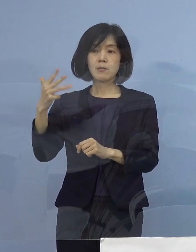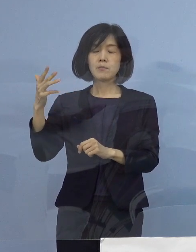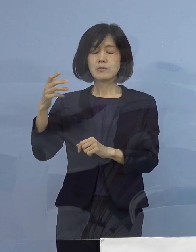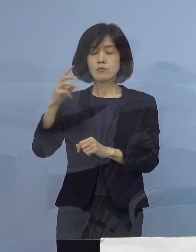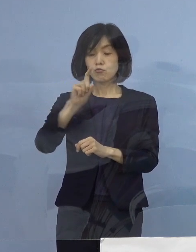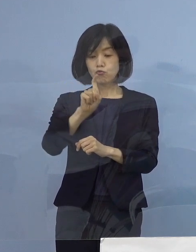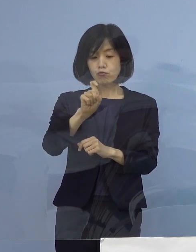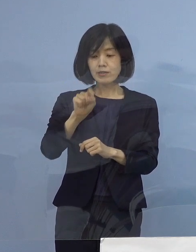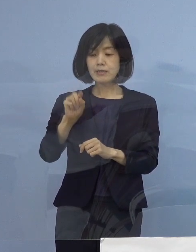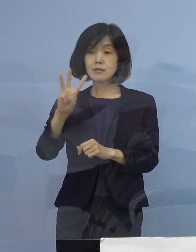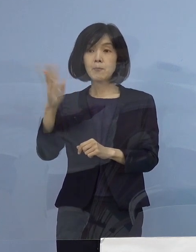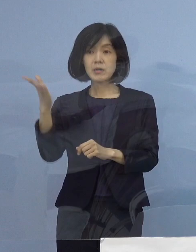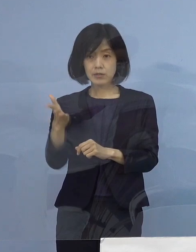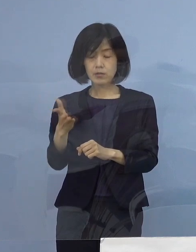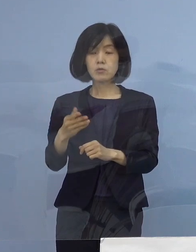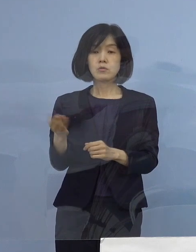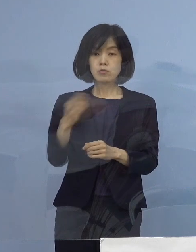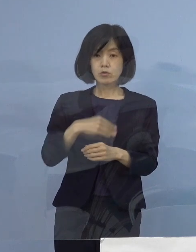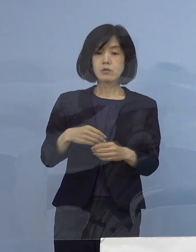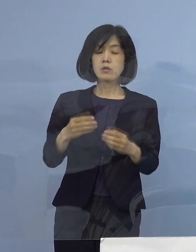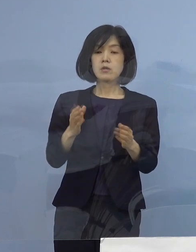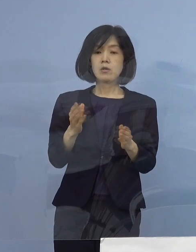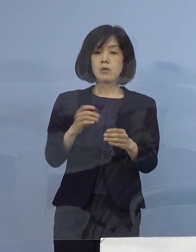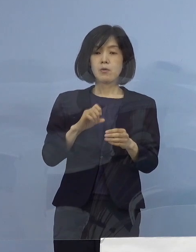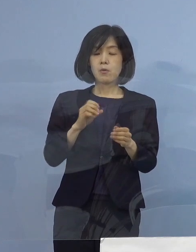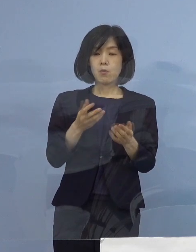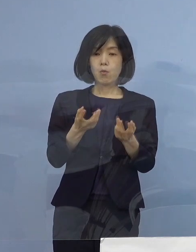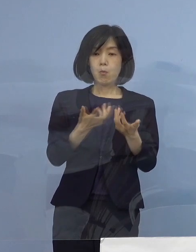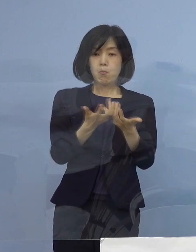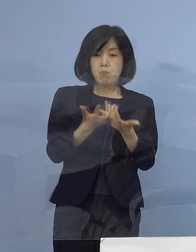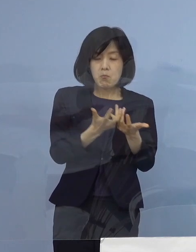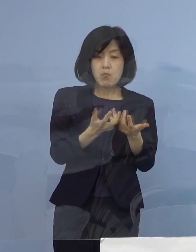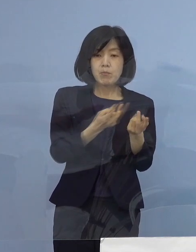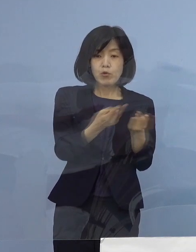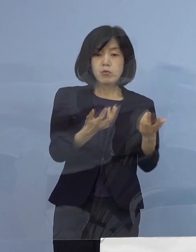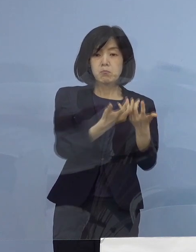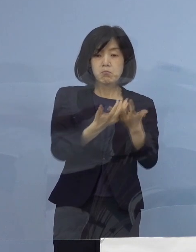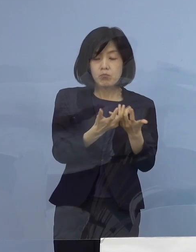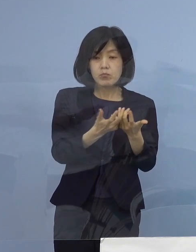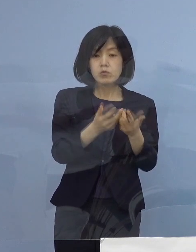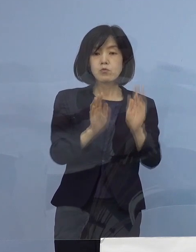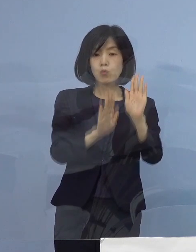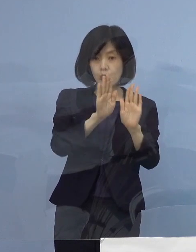3番目、病床の逼迫具合 1番目の項目